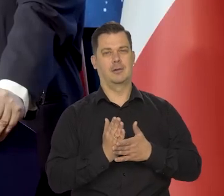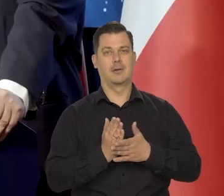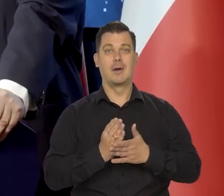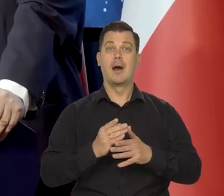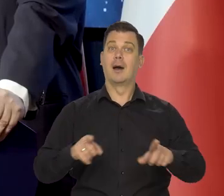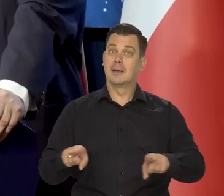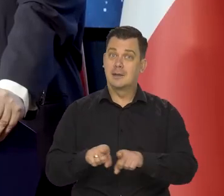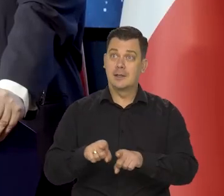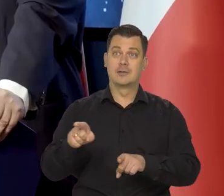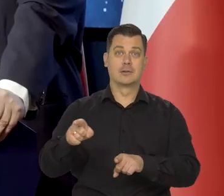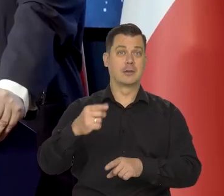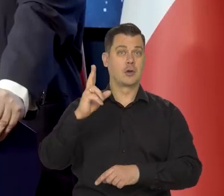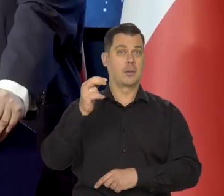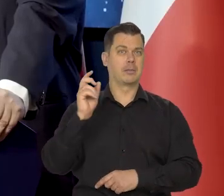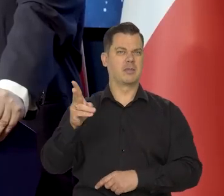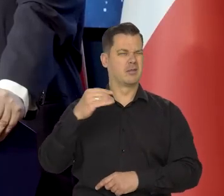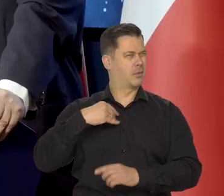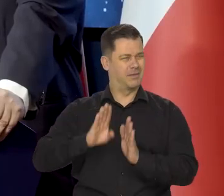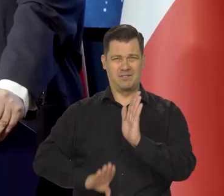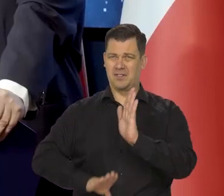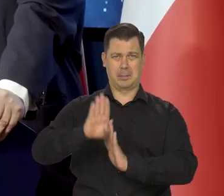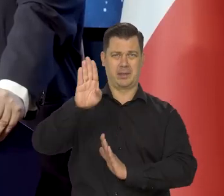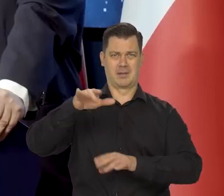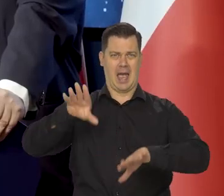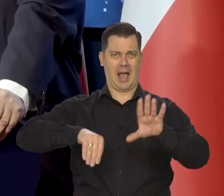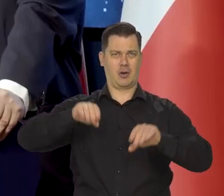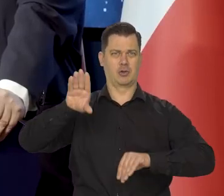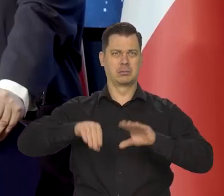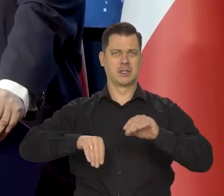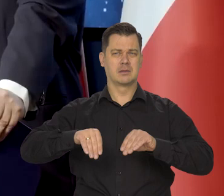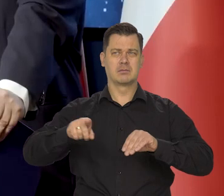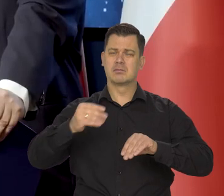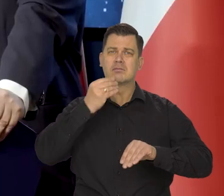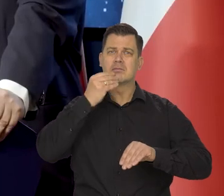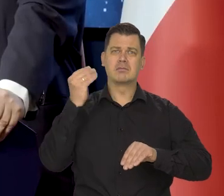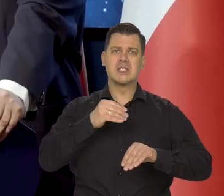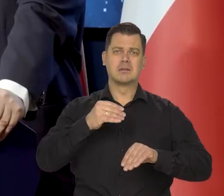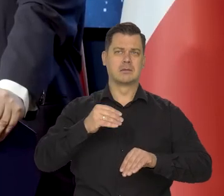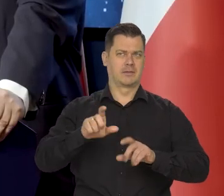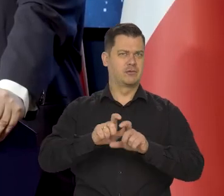ale także, że był wybitnym ekonomistą, jednym z najwybitniejszych ekonomistów swoich czasów.